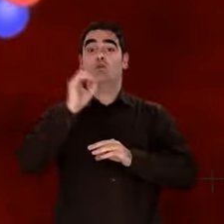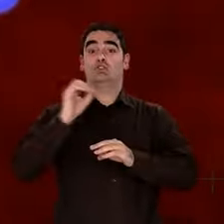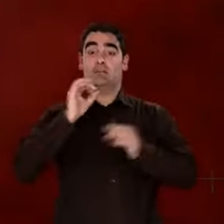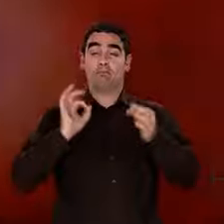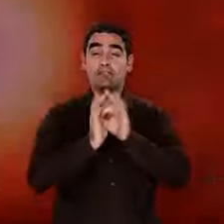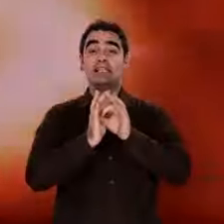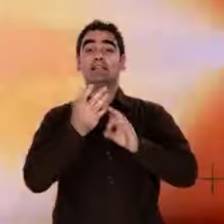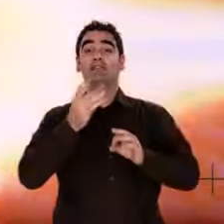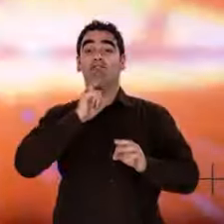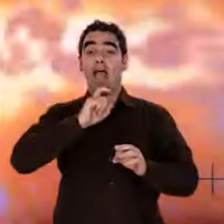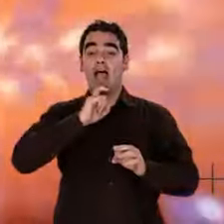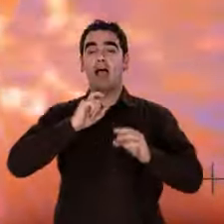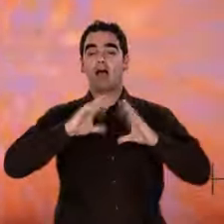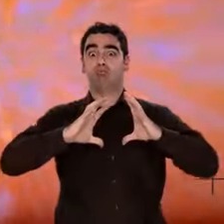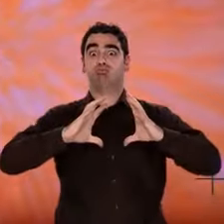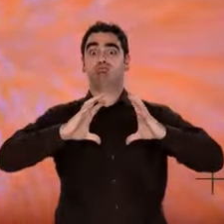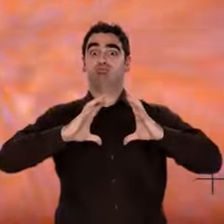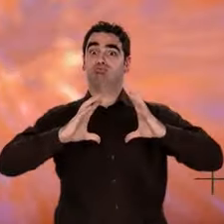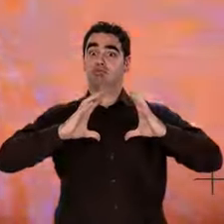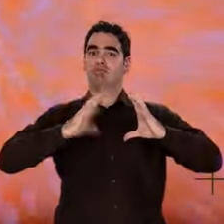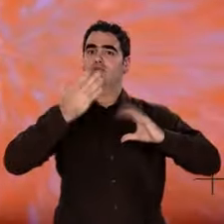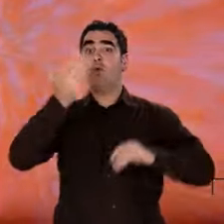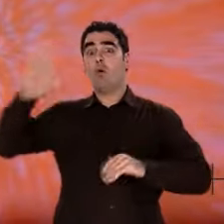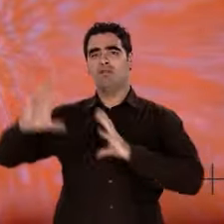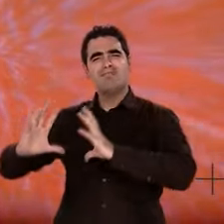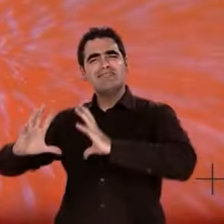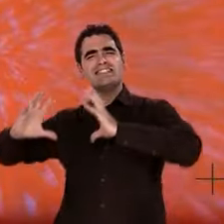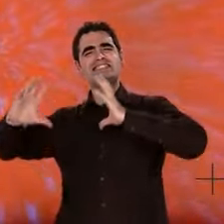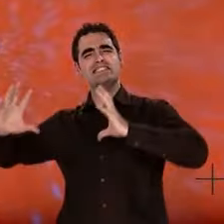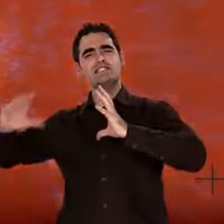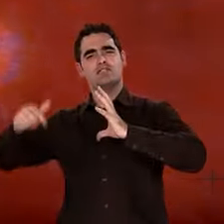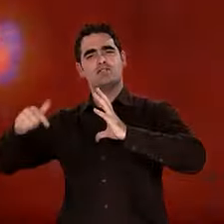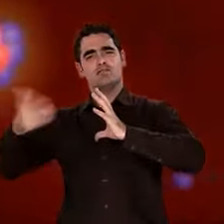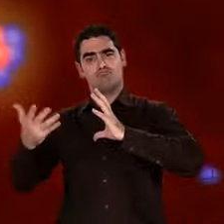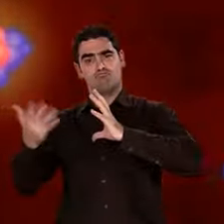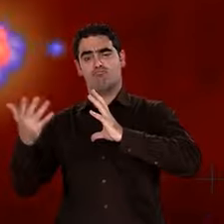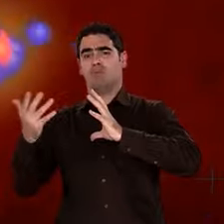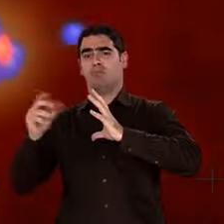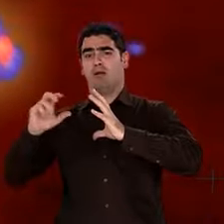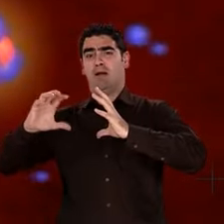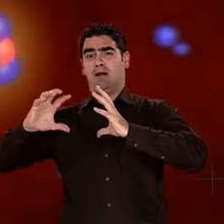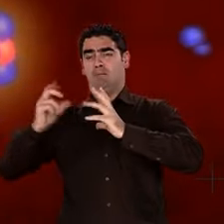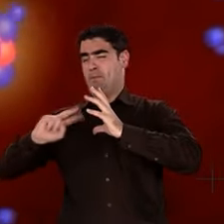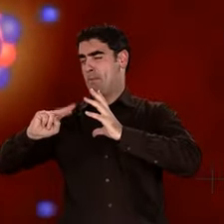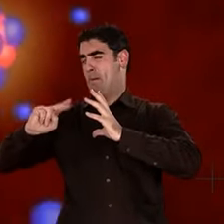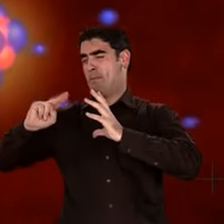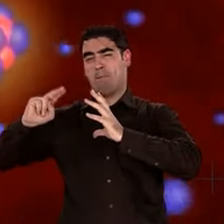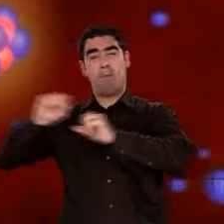Les étoiles les plus massives explosent, disséminent les atomes, produisent l'or, le plomb, l'uranium.